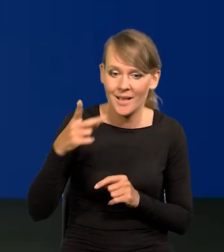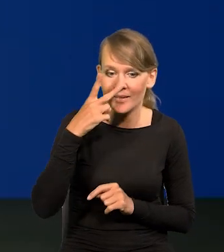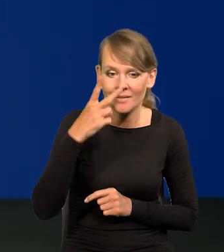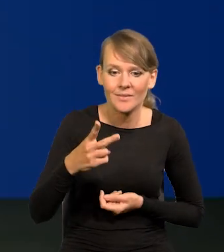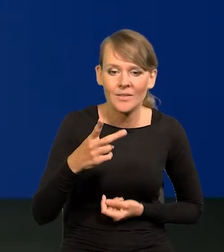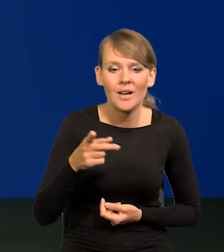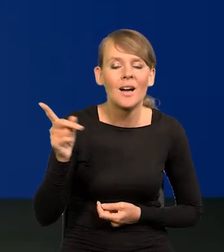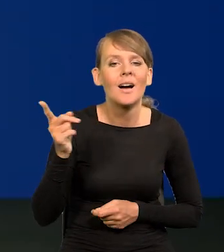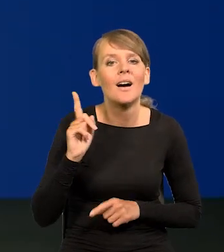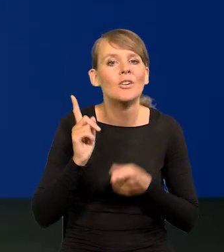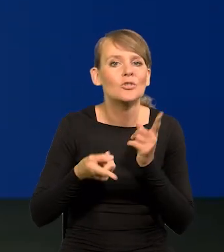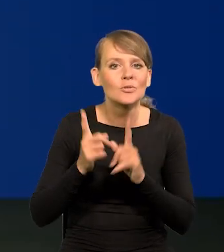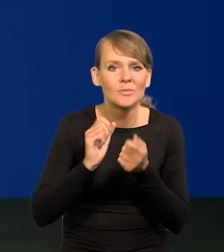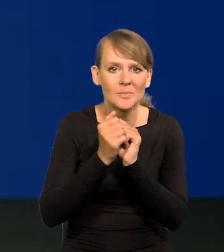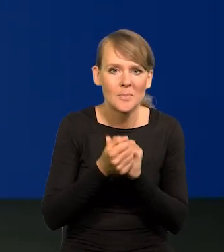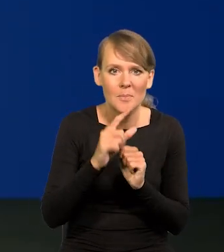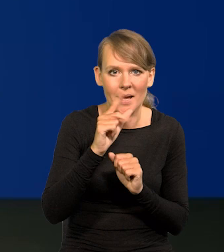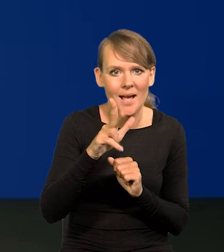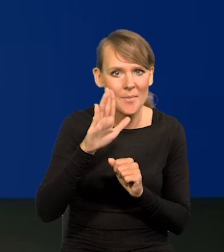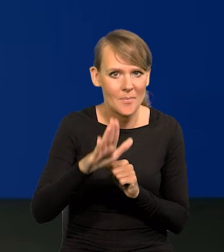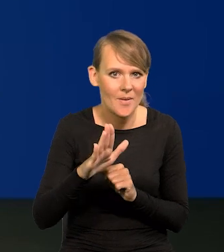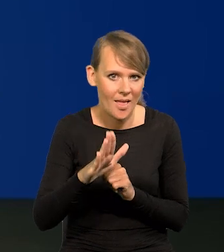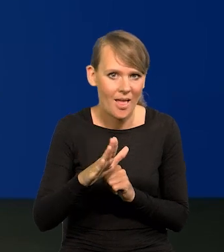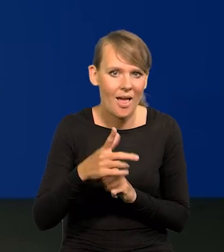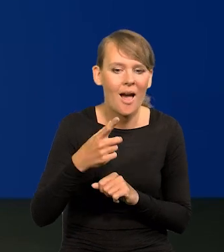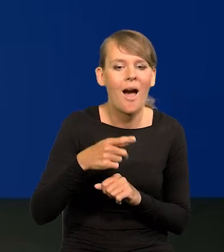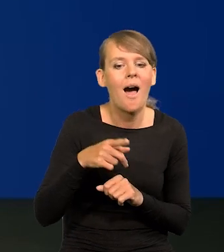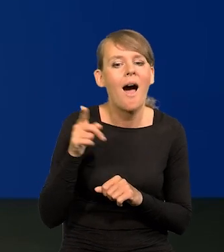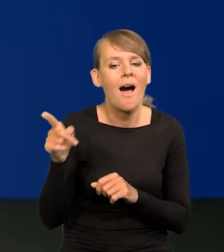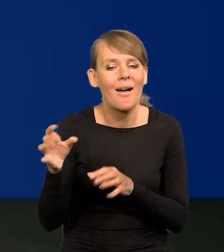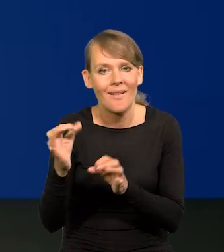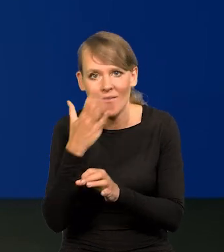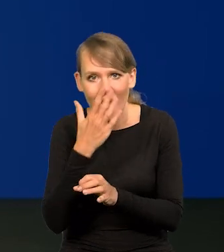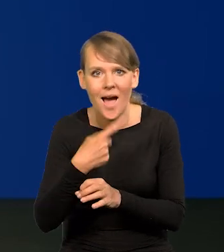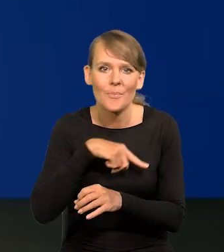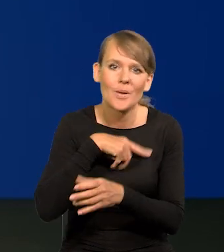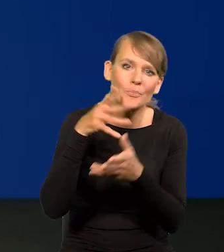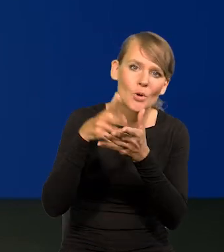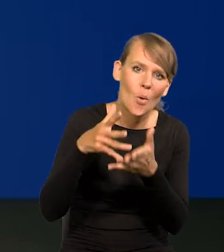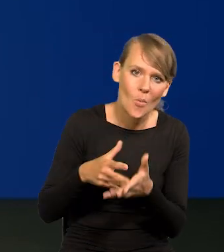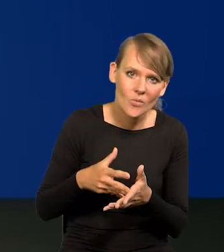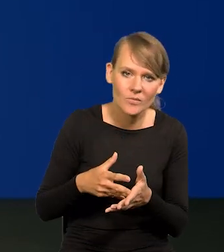to jest dynamika PKB na tle naszych ostatnich projekcji. To przeczy całkowicie tezie,